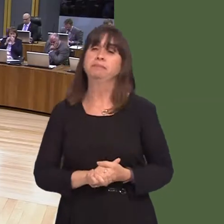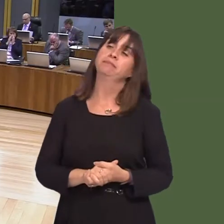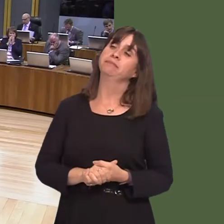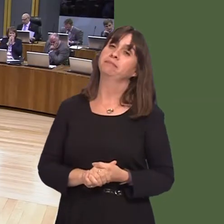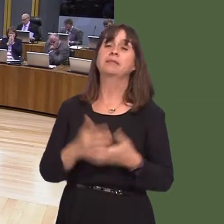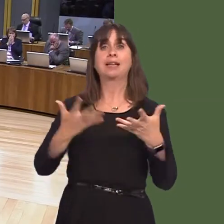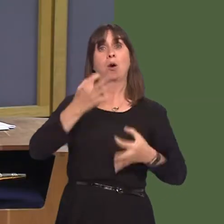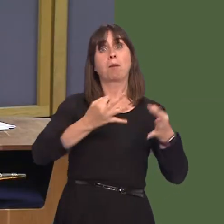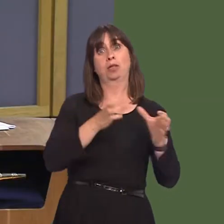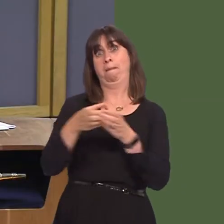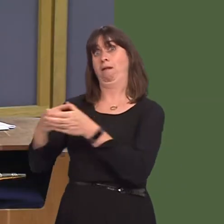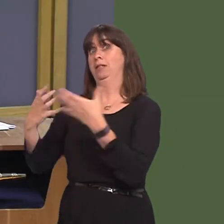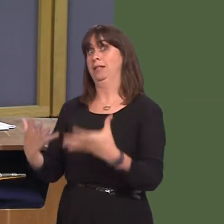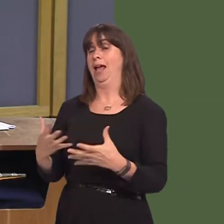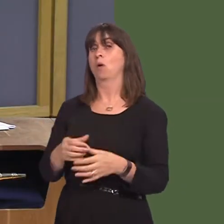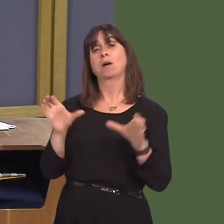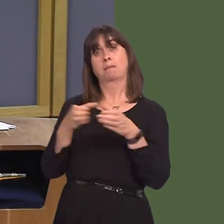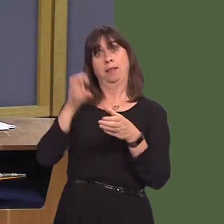Leanne Wood. Leanne Wood AM: Diolch, Llywydd. Can the First